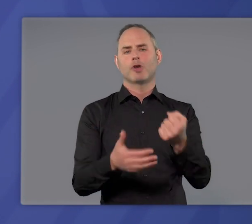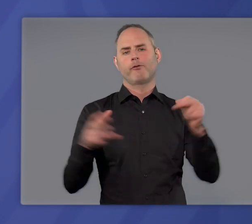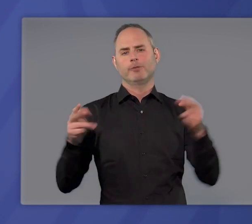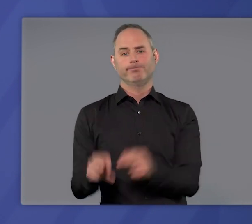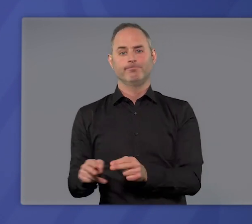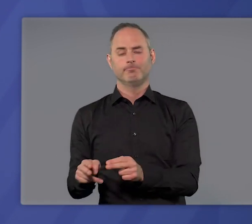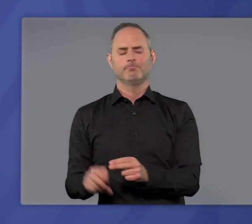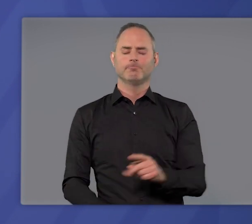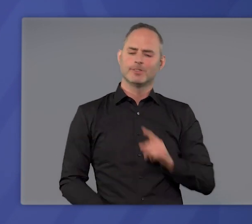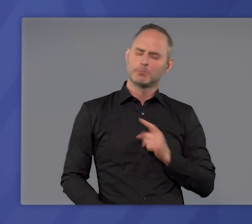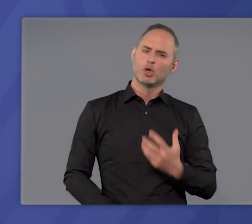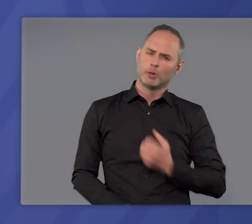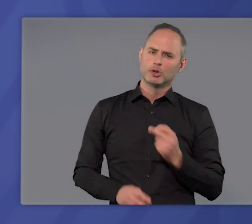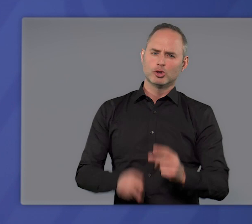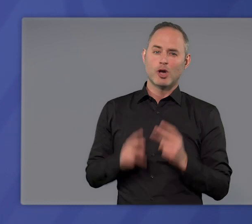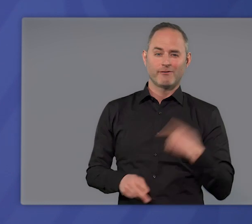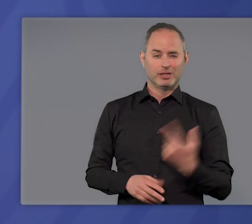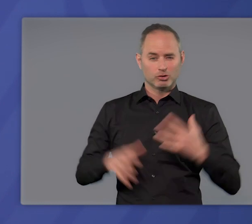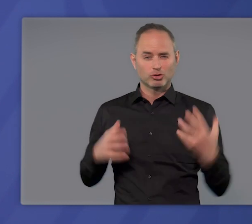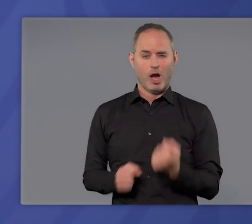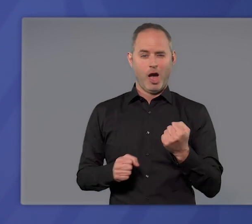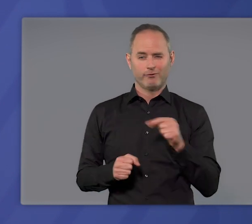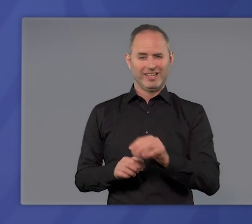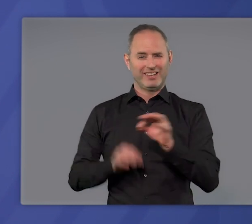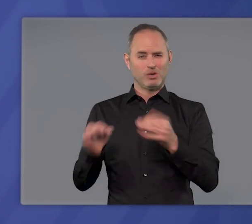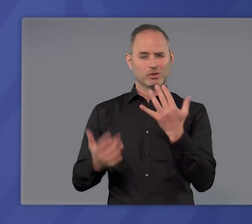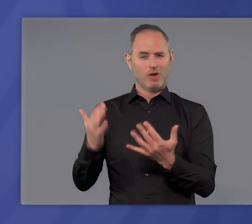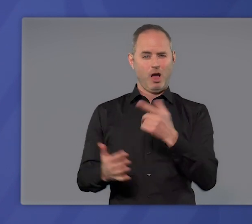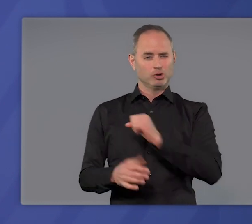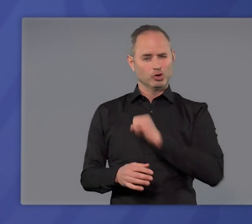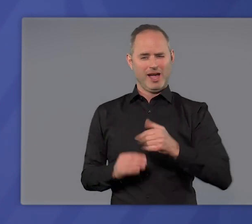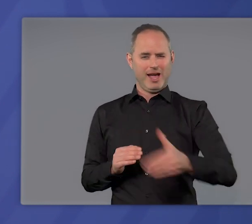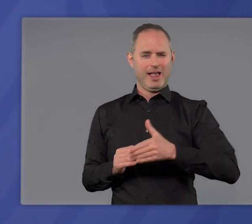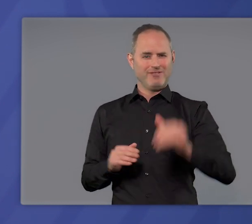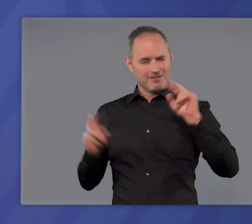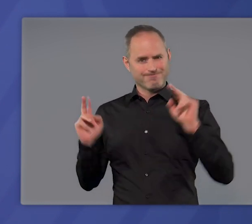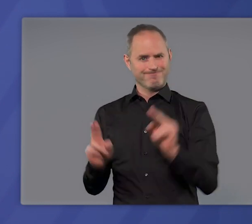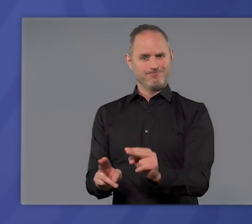Ich bin überzeugt: Wenn es uns jetzt gelingt, die Infektionen deutlich und schnell zu senken,